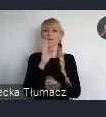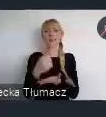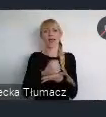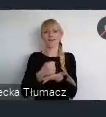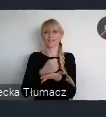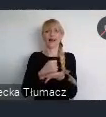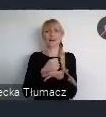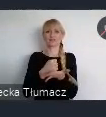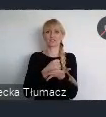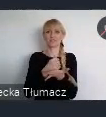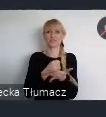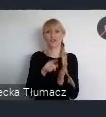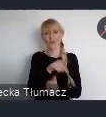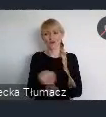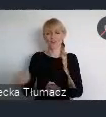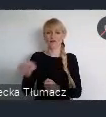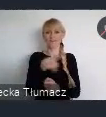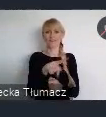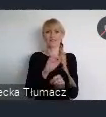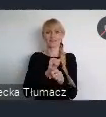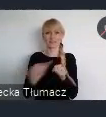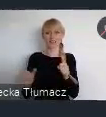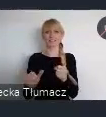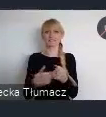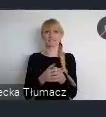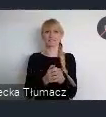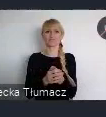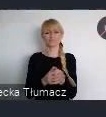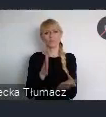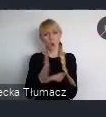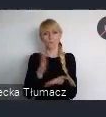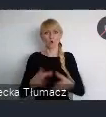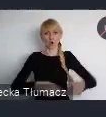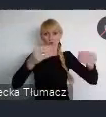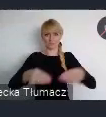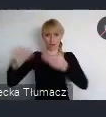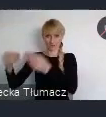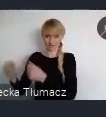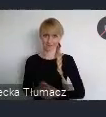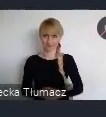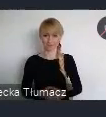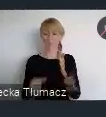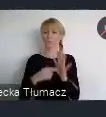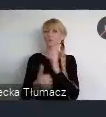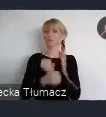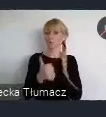z ich niezwykle szybkiego rozrostu. Ten dokument wpisywał się jednocześnie w Agende na rzecz zwrónoważonego